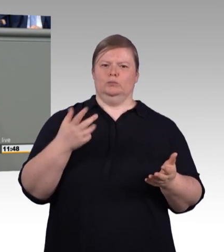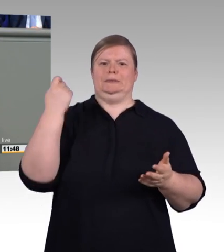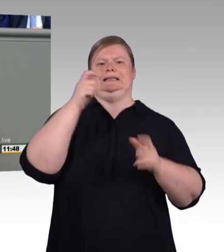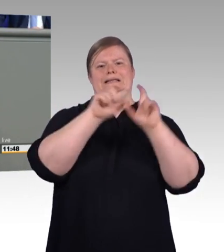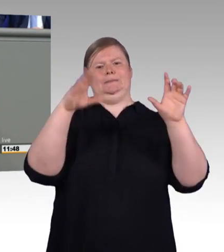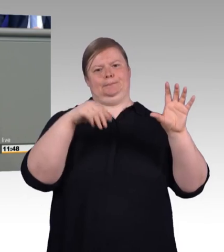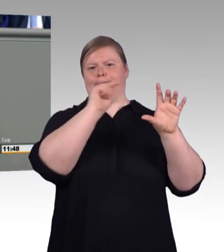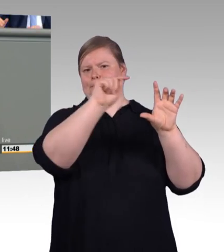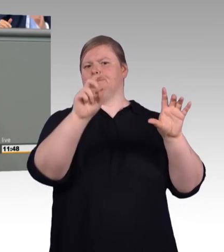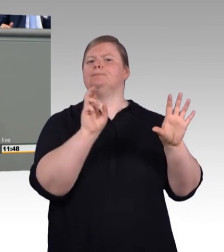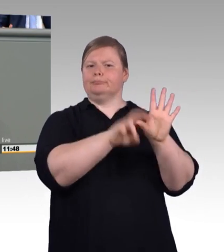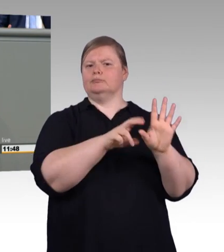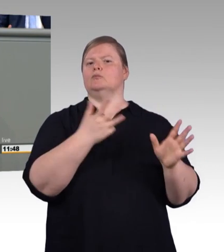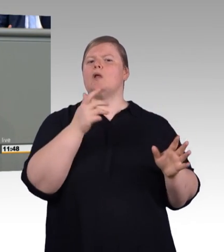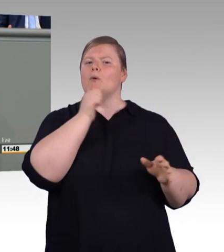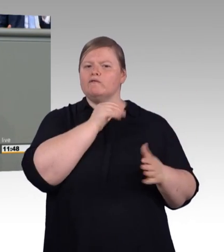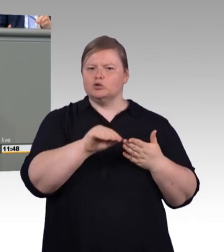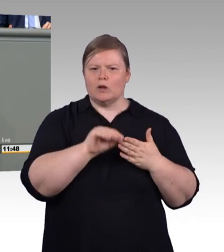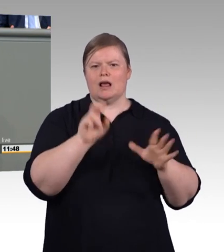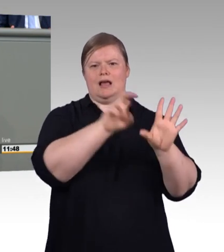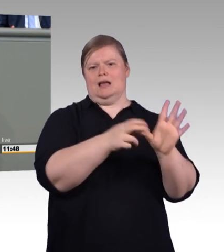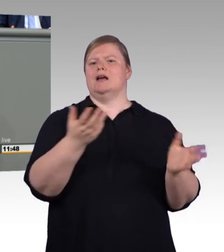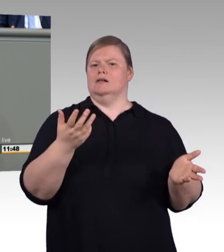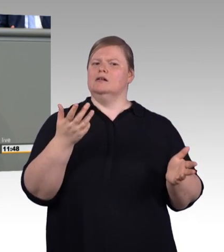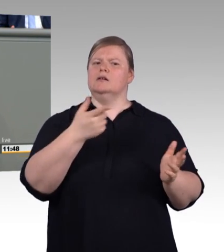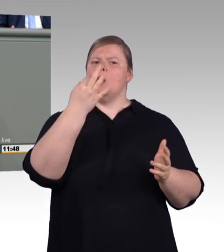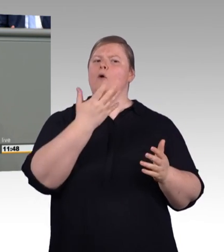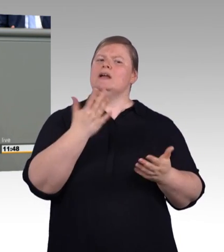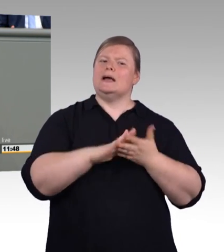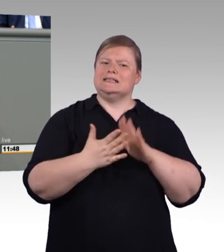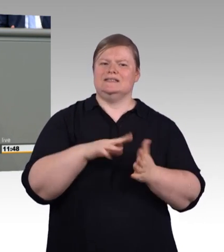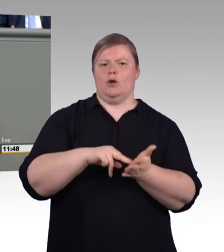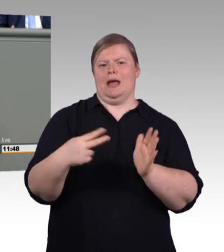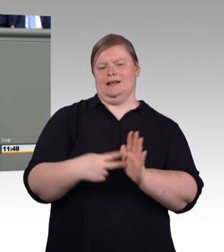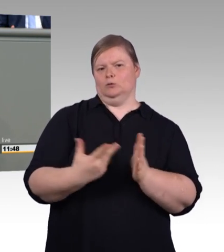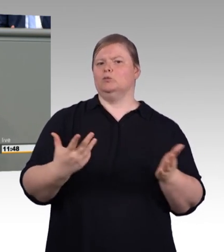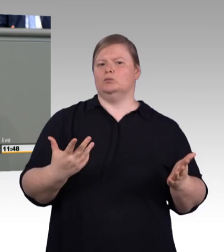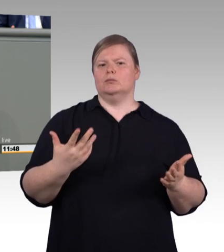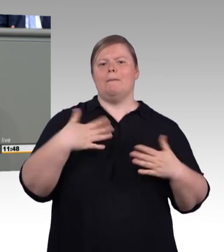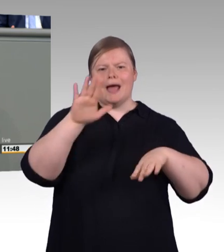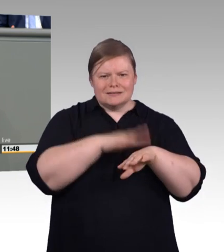ist mehr Zeit und Aufmerksamkeit, nicht weniger. Was sie aber definitiv nicht brauchen, (Beifall)